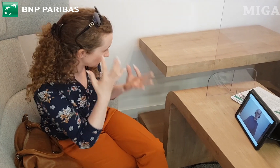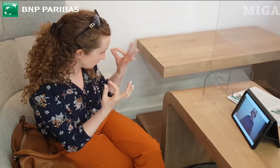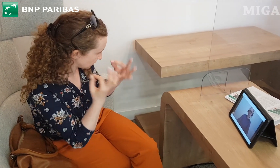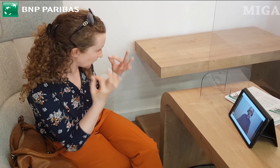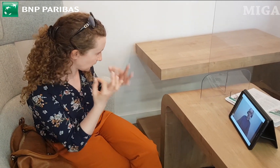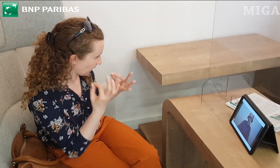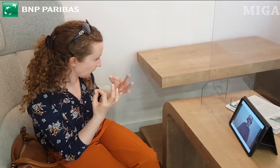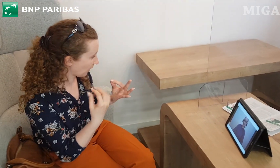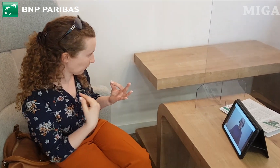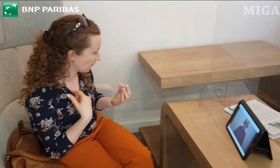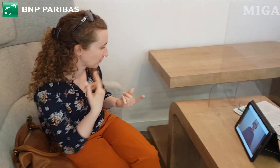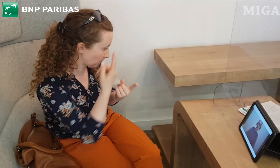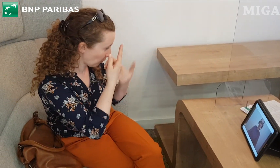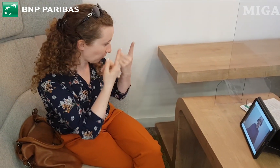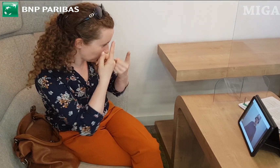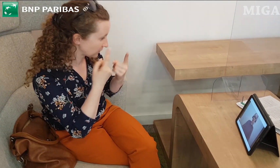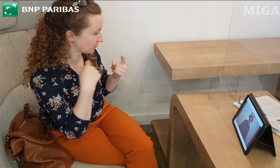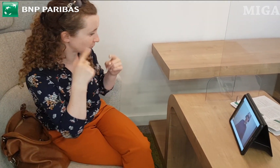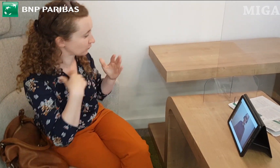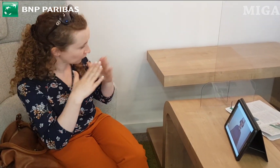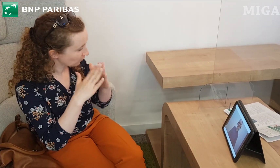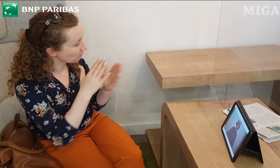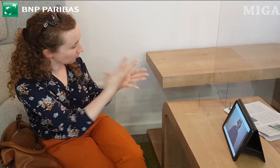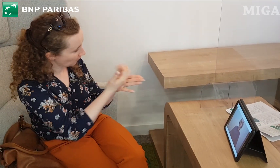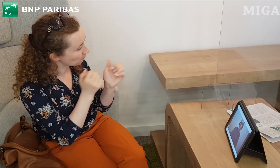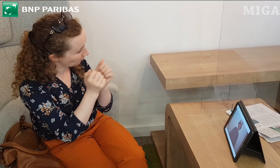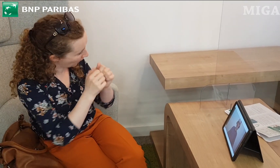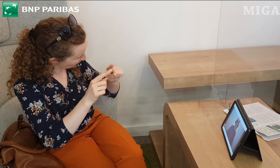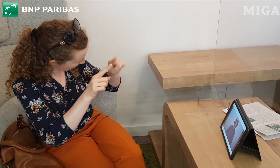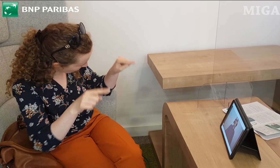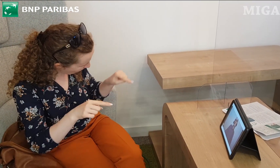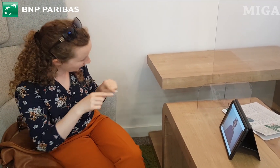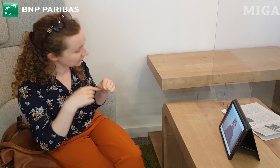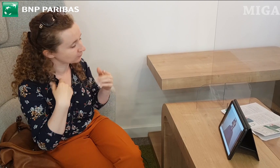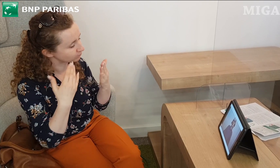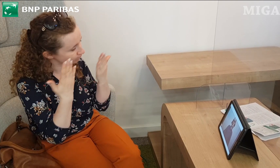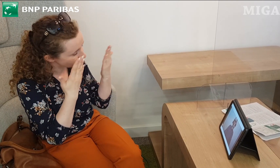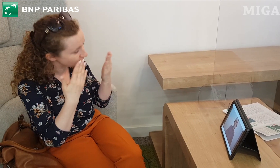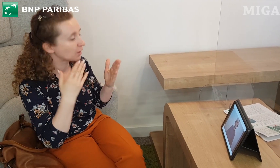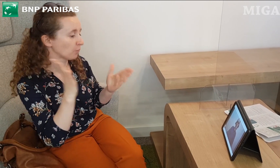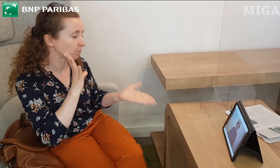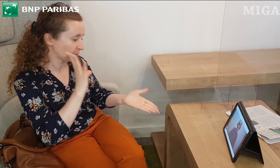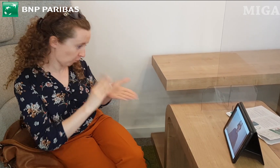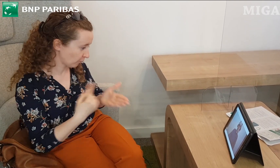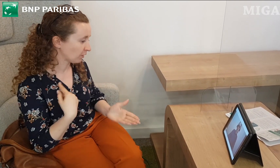Fajnie. Zastanowię się, pomyślę w domu na spokojnie.